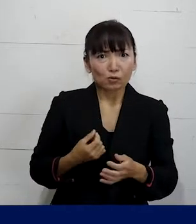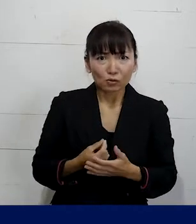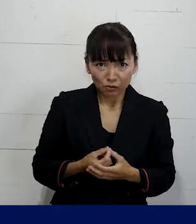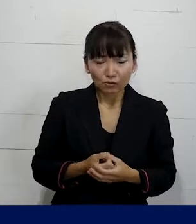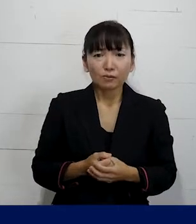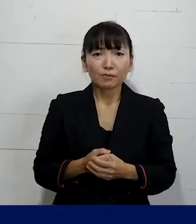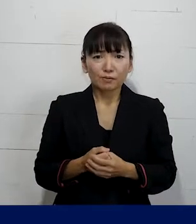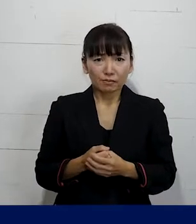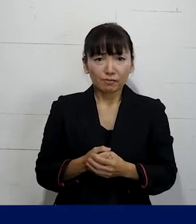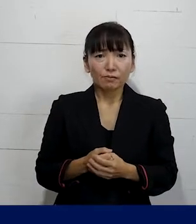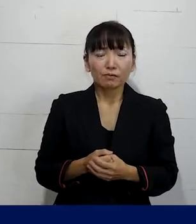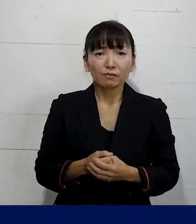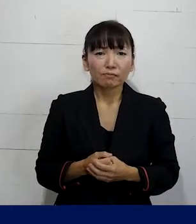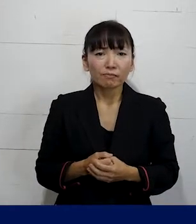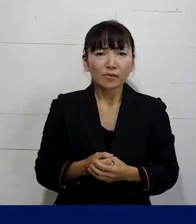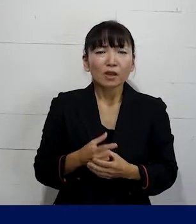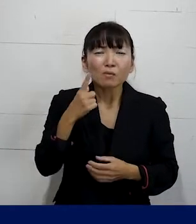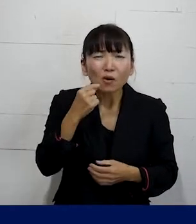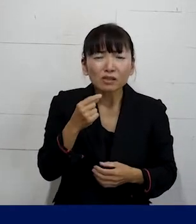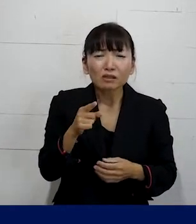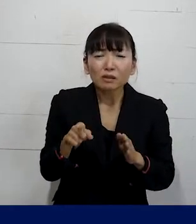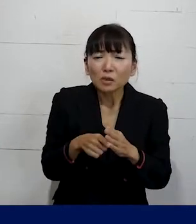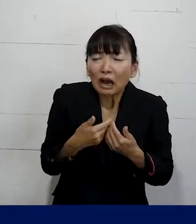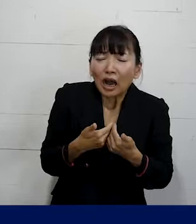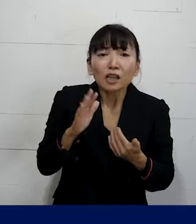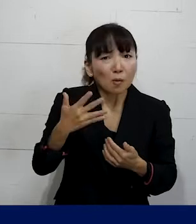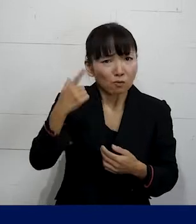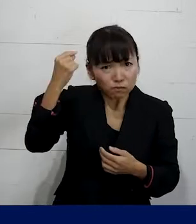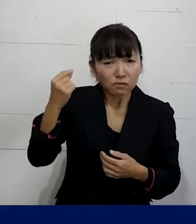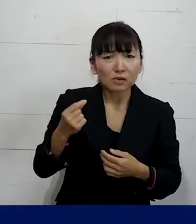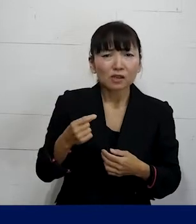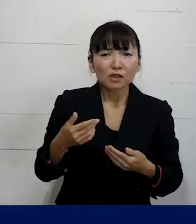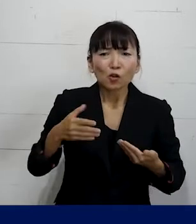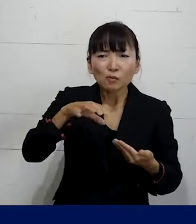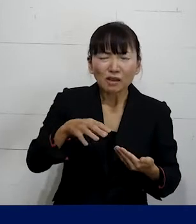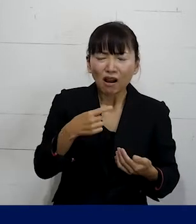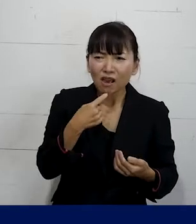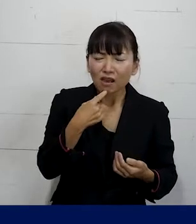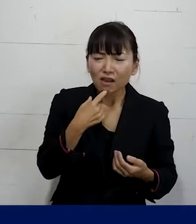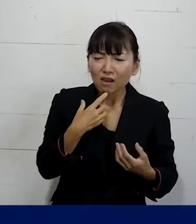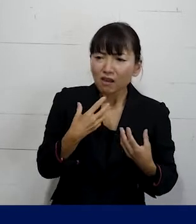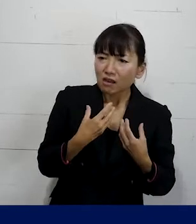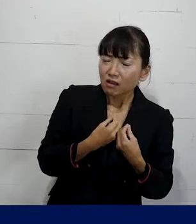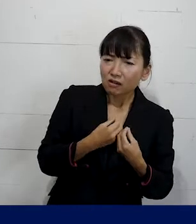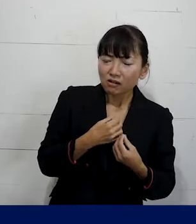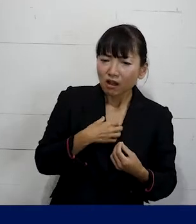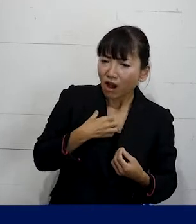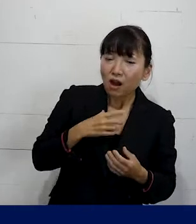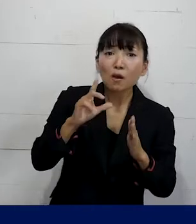なので違和感を感じたら職場で何かおかしい というふうに思うことがあったら